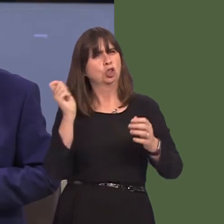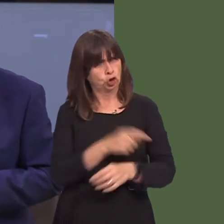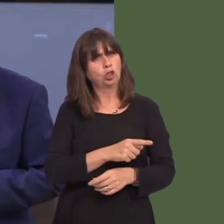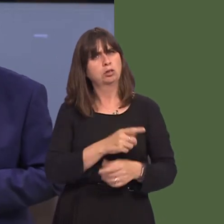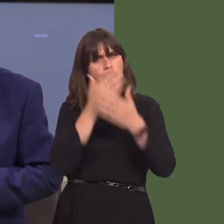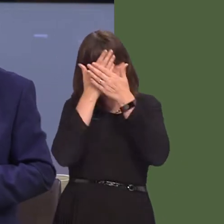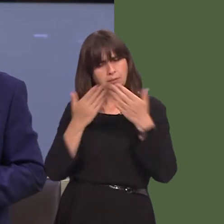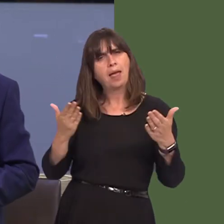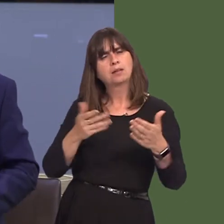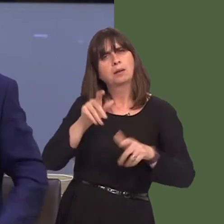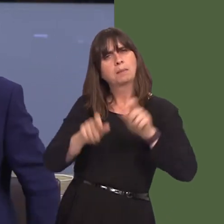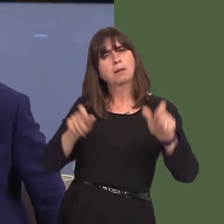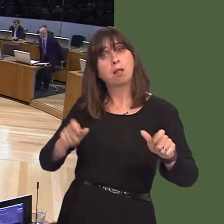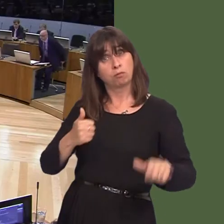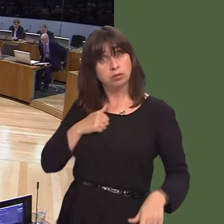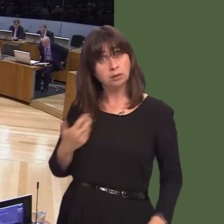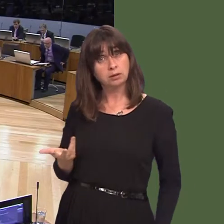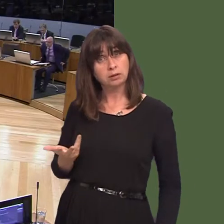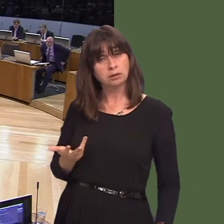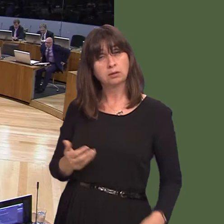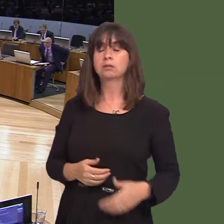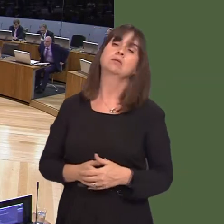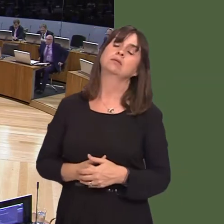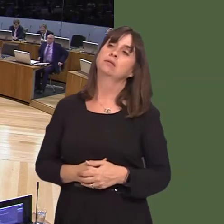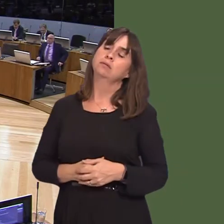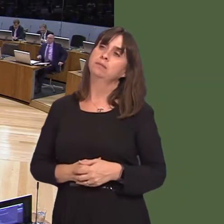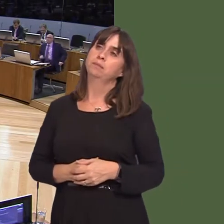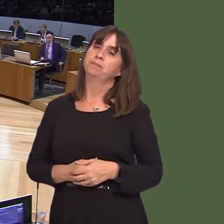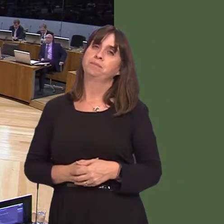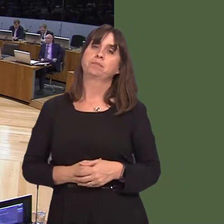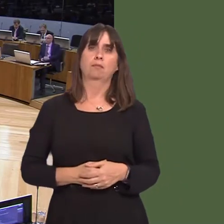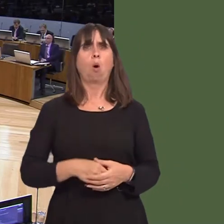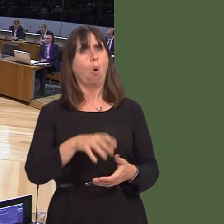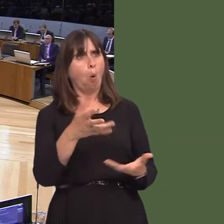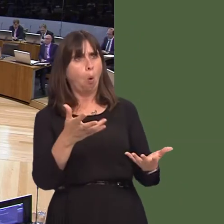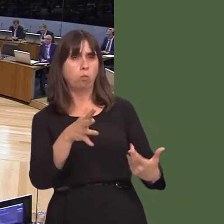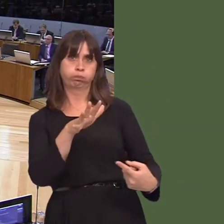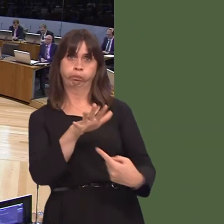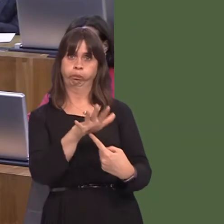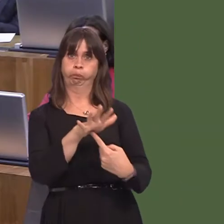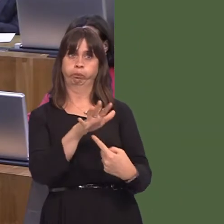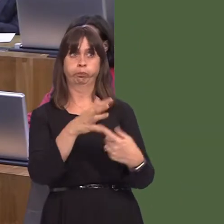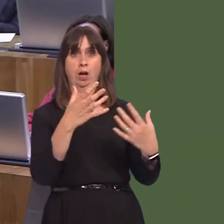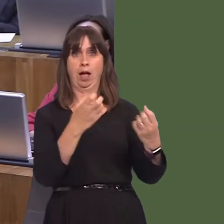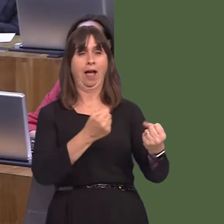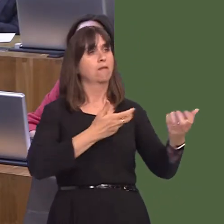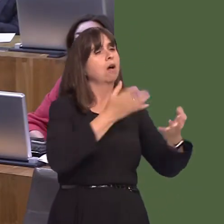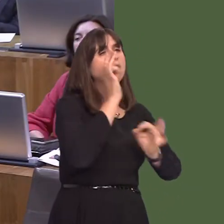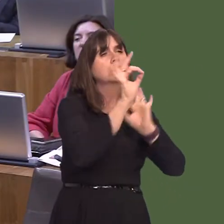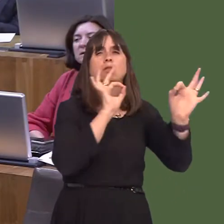unrhyw benderfyniadau ar ddyfodol gwasanaethau iechyd yn y gorllewin barchu barn y bobl y mae'r gwasanaethau hynny yn eu gwasanaethu? Carwyn Jones AM: Mae'n hollbwysig, wrth gwrs,